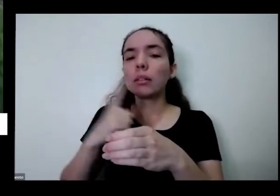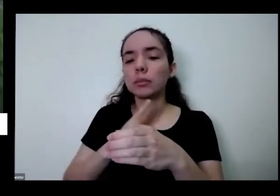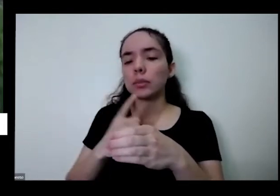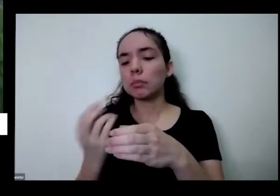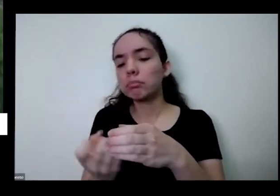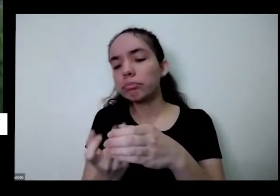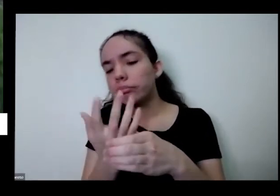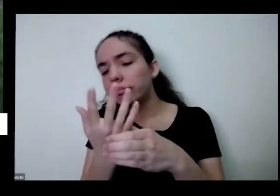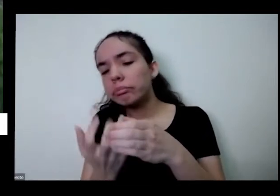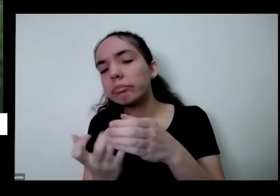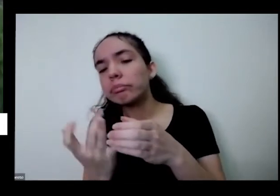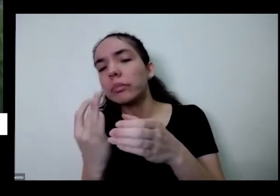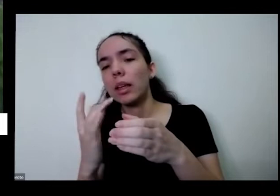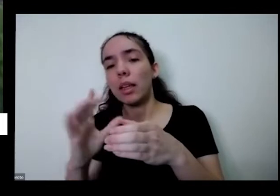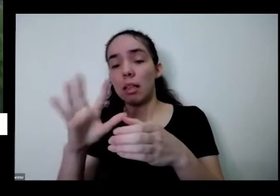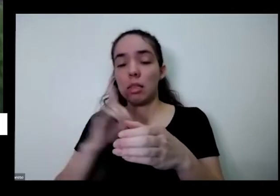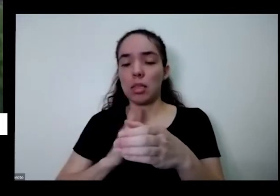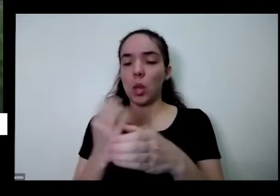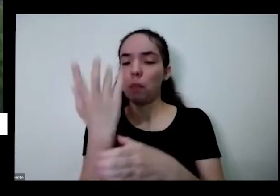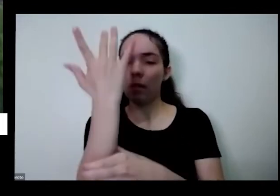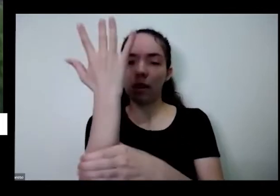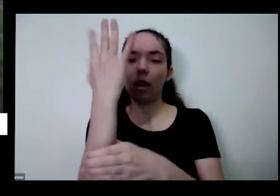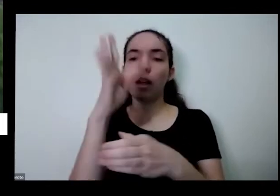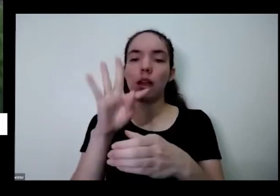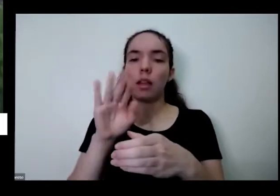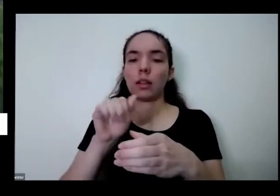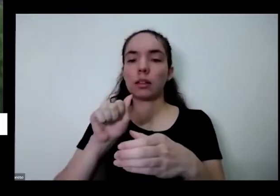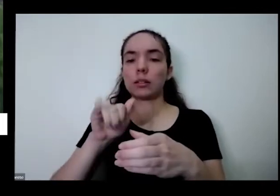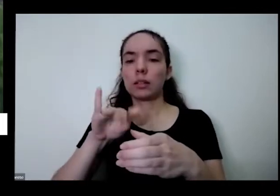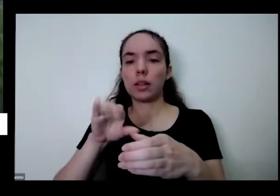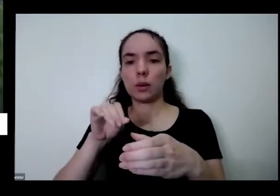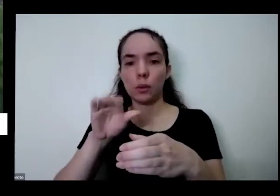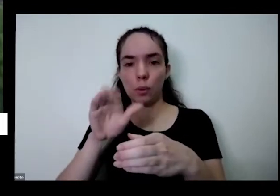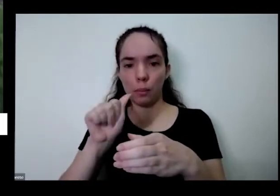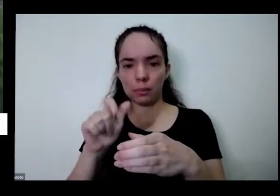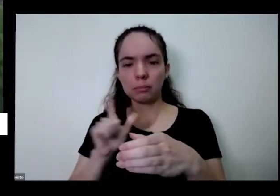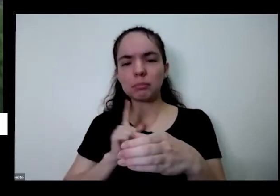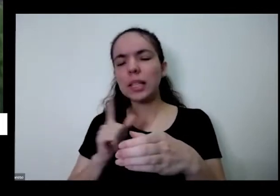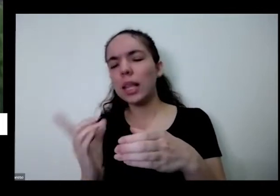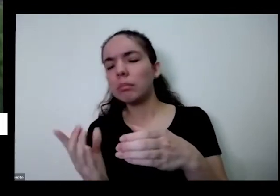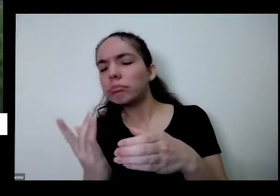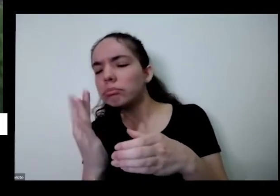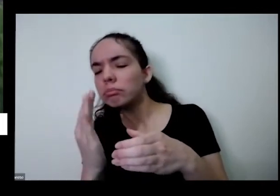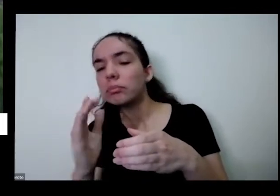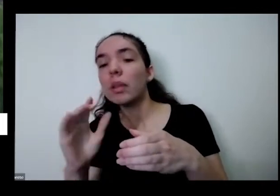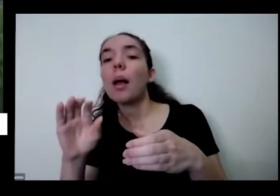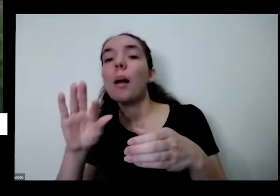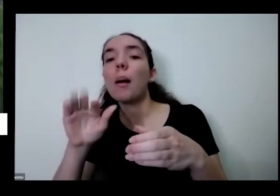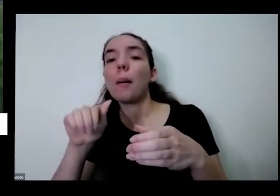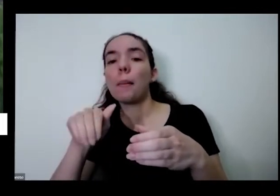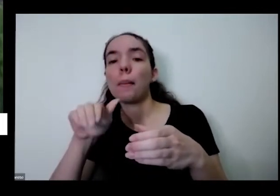que apareceram com maior porque é uma band aqui tem um pezinho maior que o mastro é maravilhoso